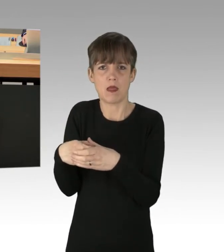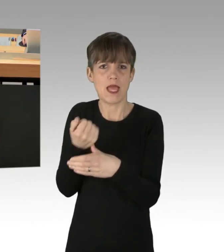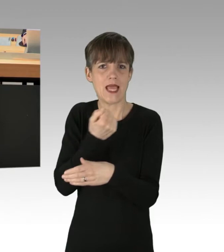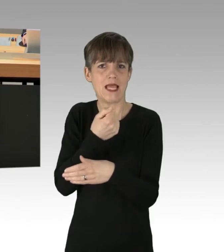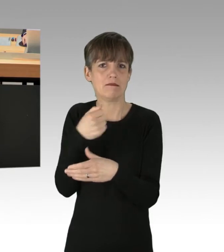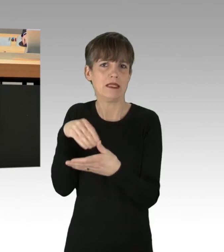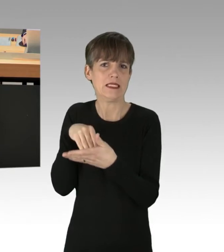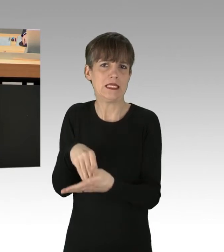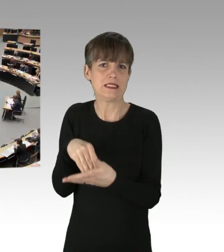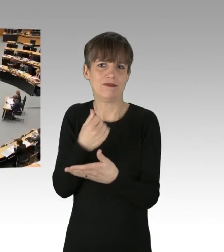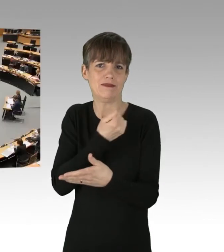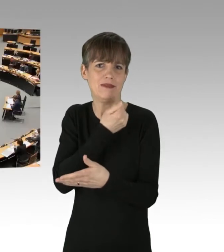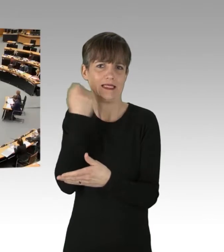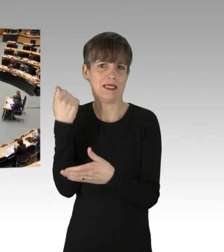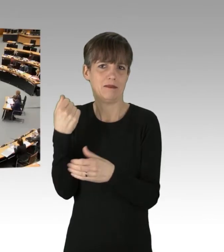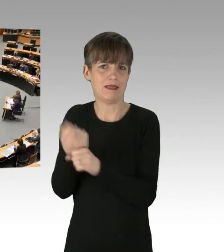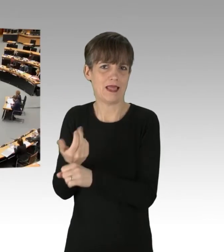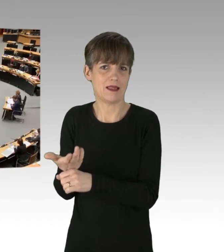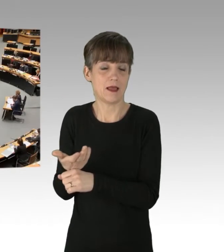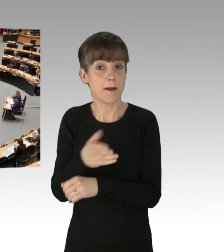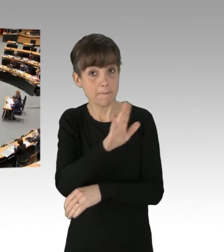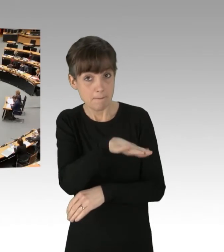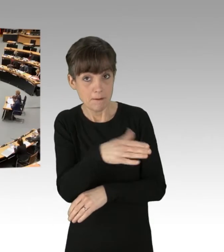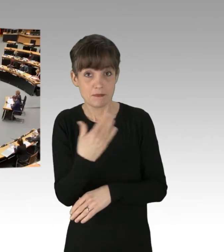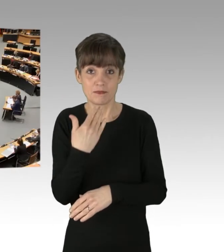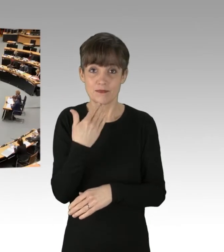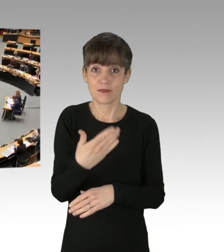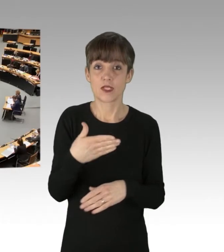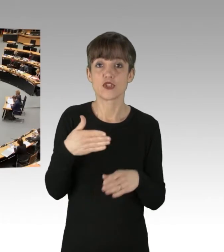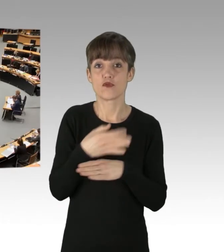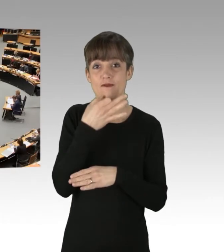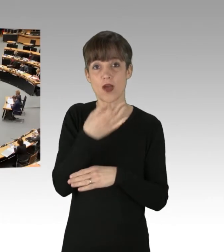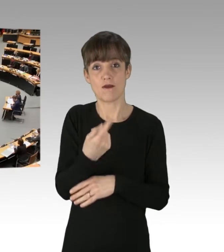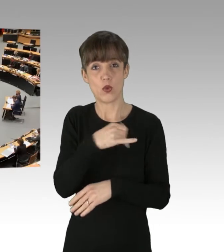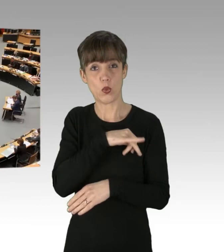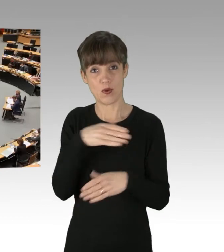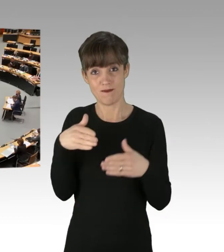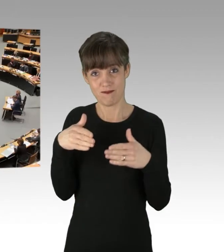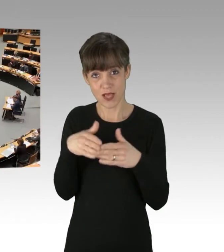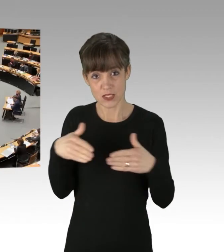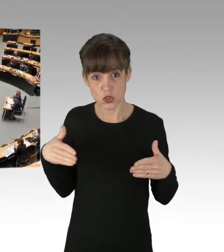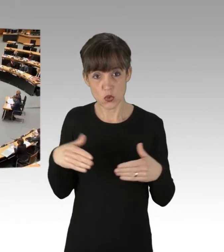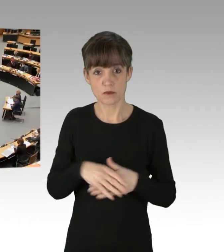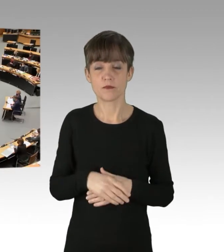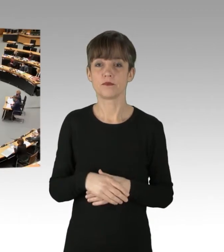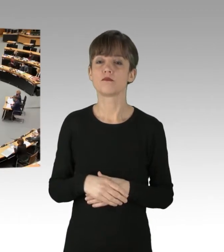(Präsidium) Herr Abgeordneter, Ich darf Sie fragen, ob Sie eine Zwischenfrage der Kollegin Pieroth-Manelli aus der Grünen-Fraktion zulassen. (Rednerwechsel) Ja, die lasse ich gerne zu.